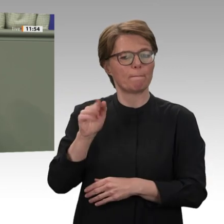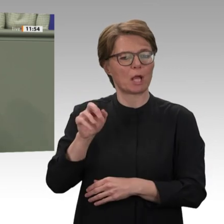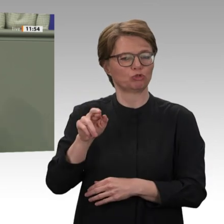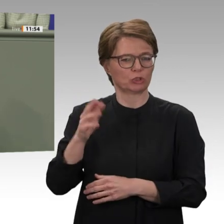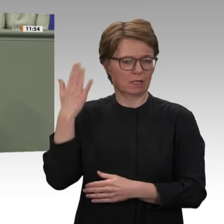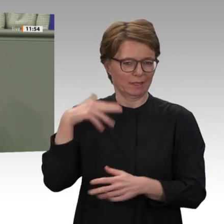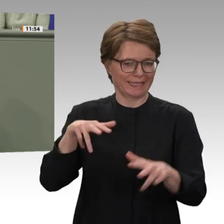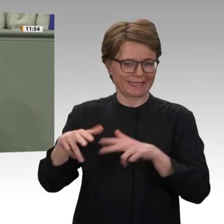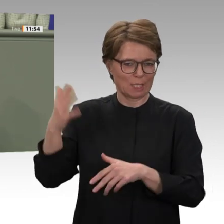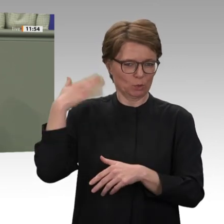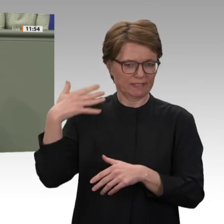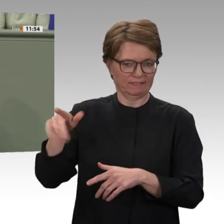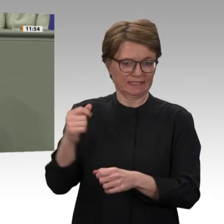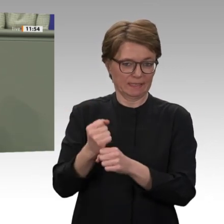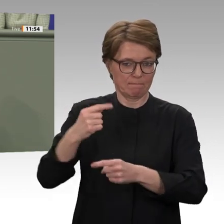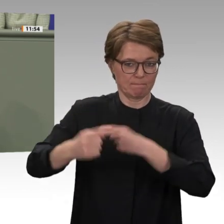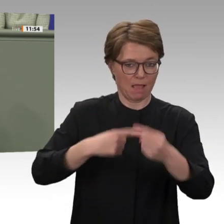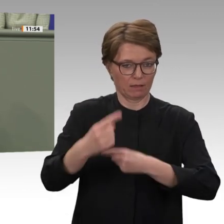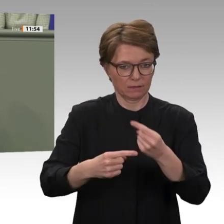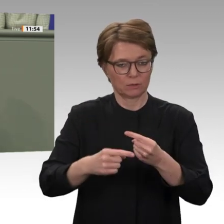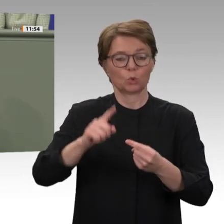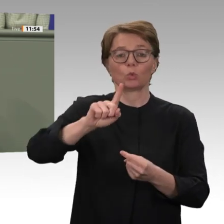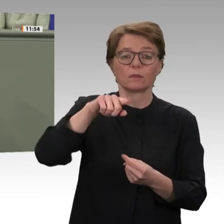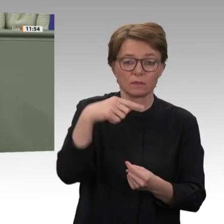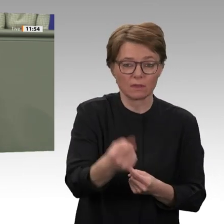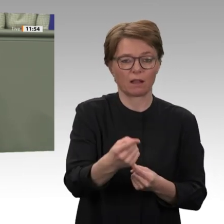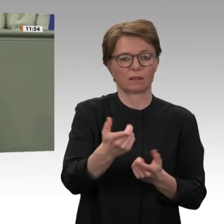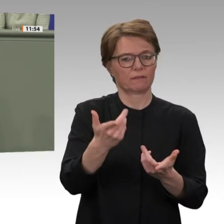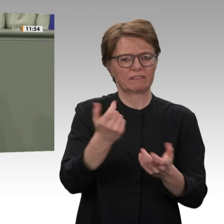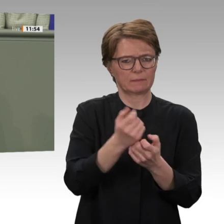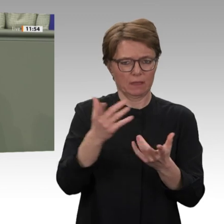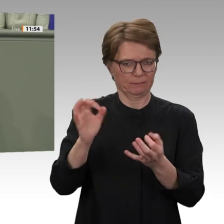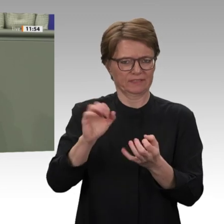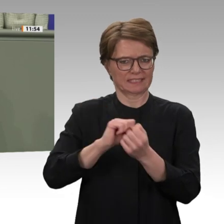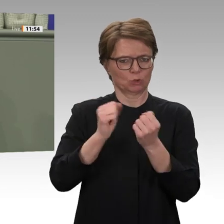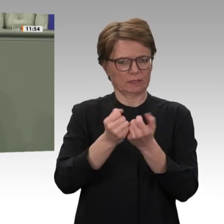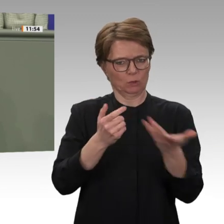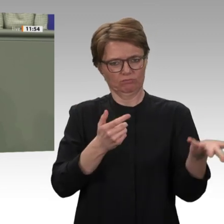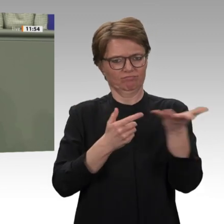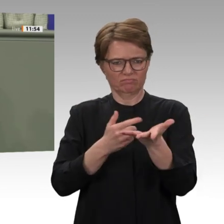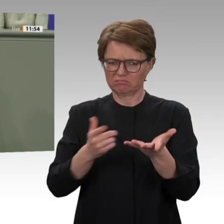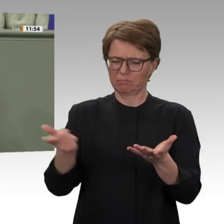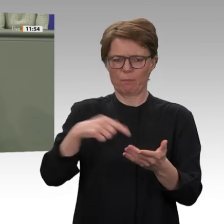auf die Bevölkerung abzuwälzen, wollen wir, dass die Schulden endlich gestrichen werden.